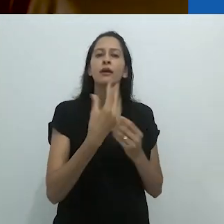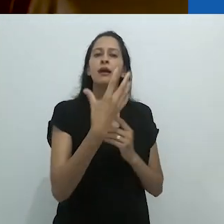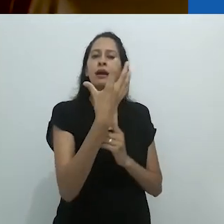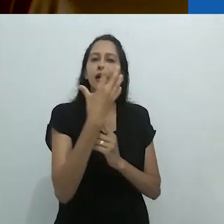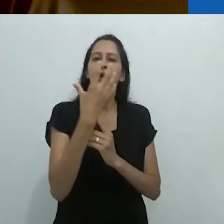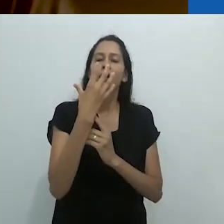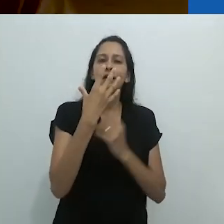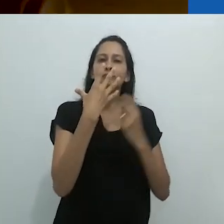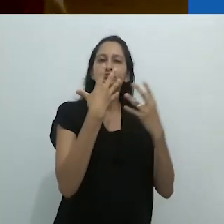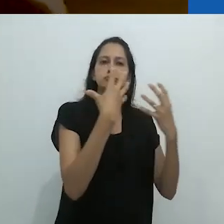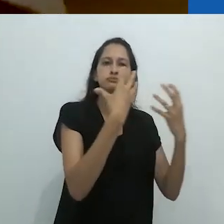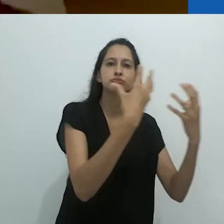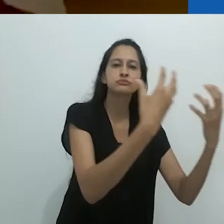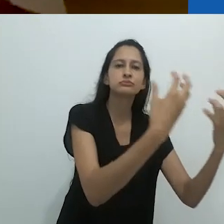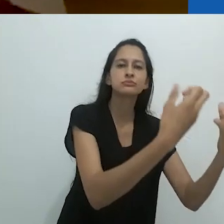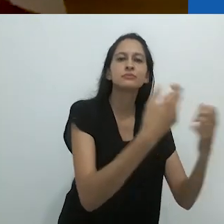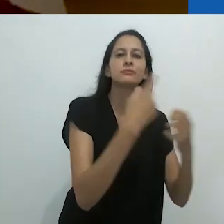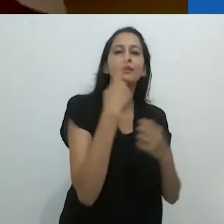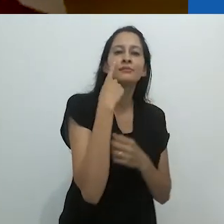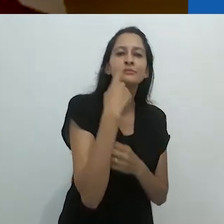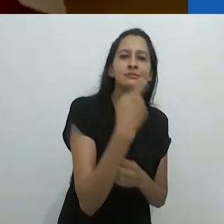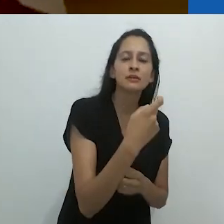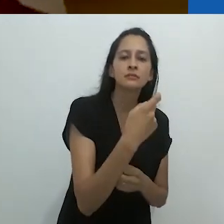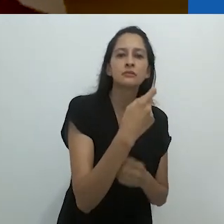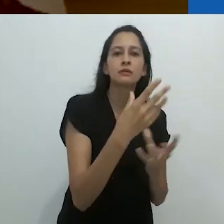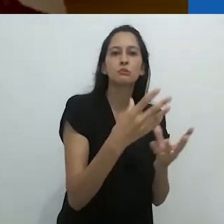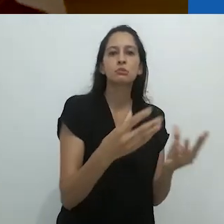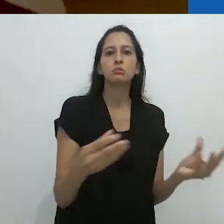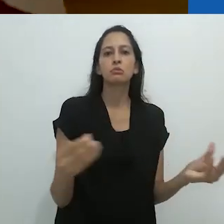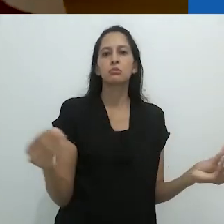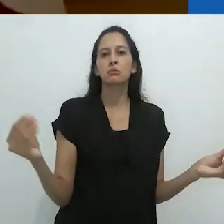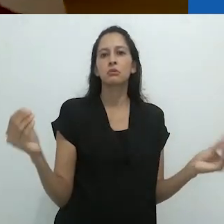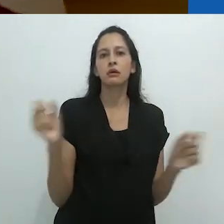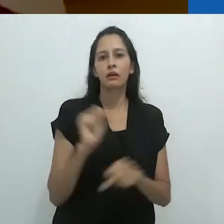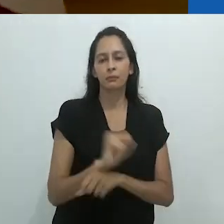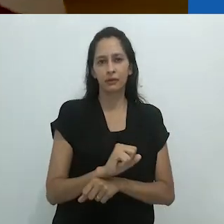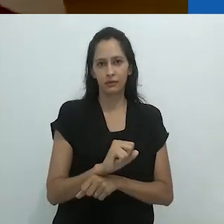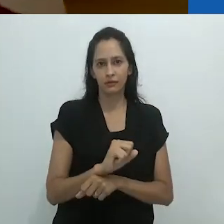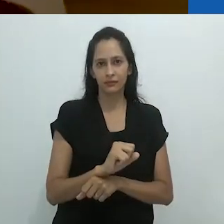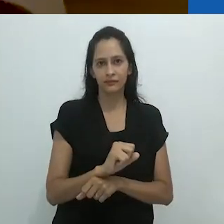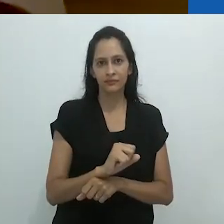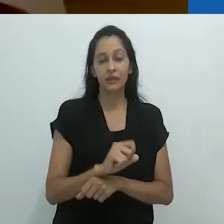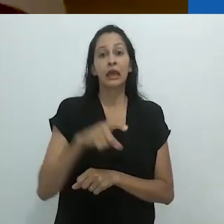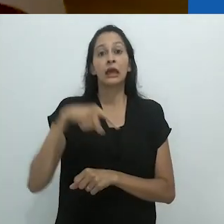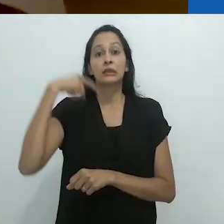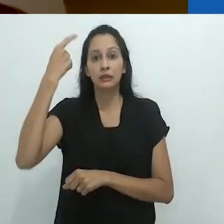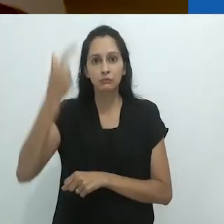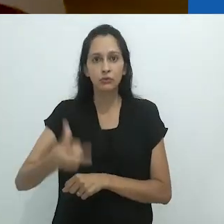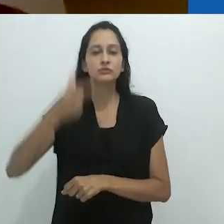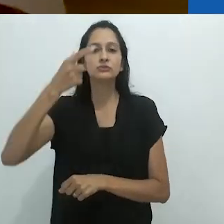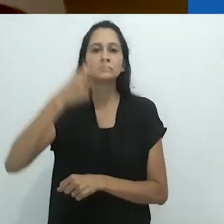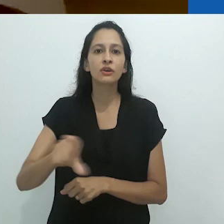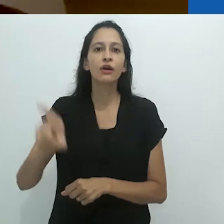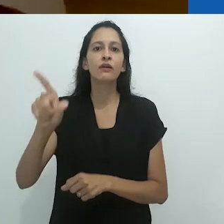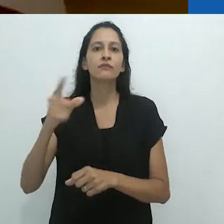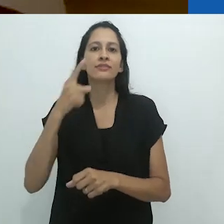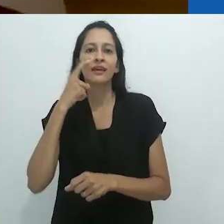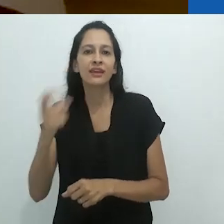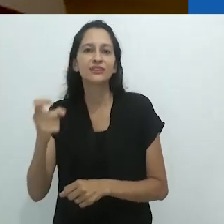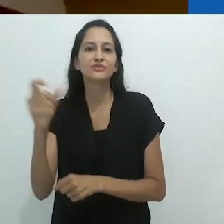o ritmo de encantamento para desencantamento,